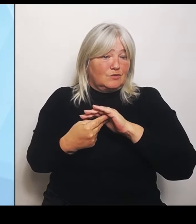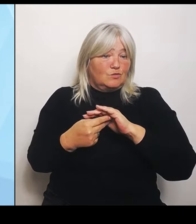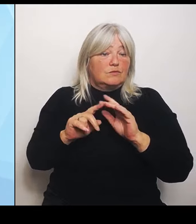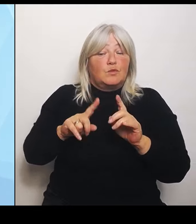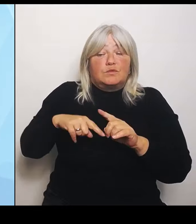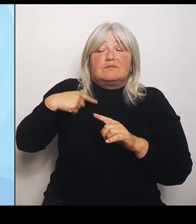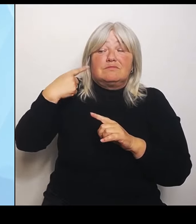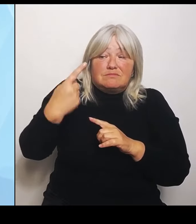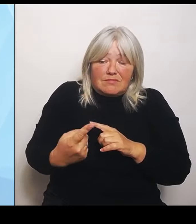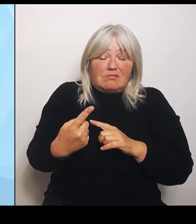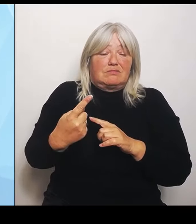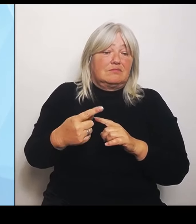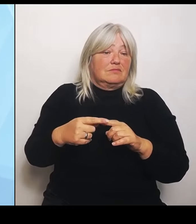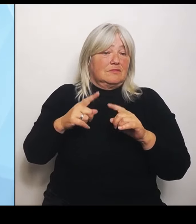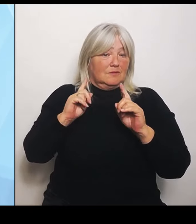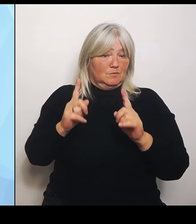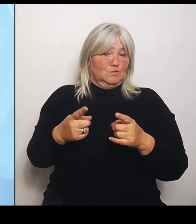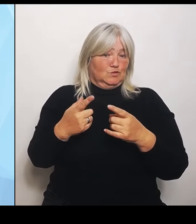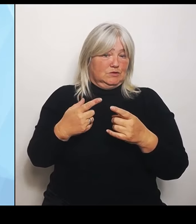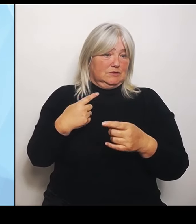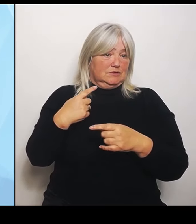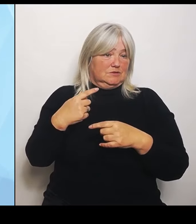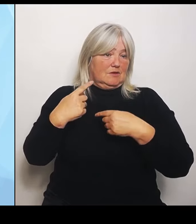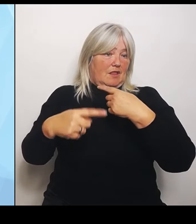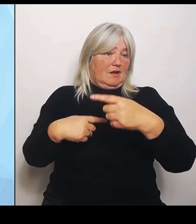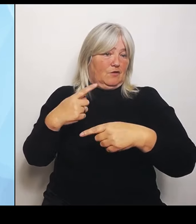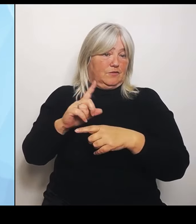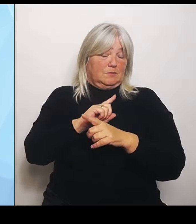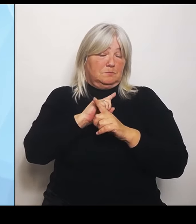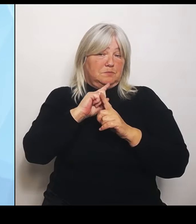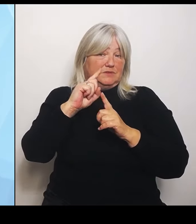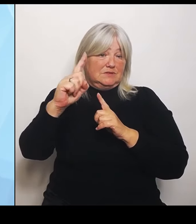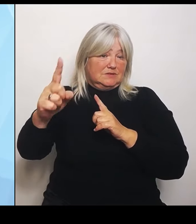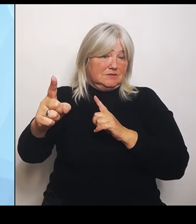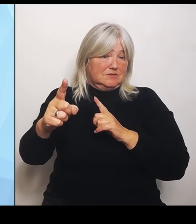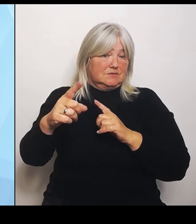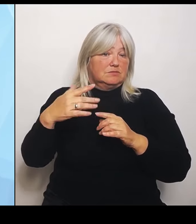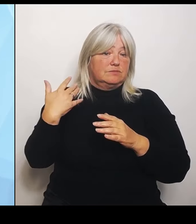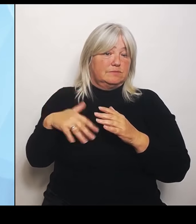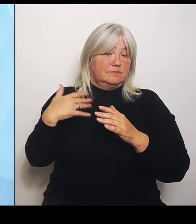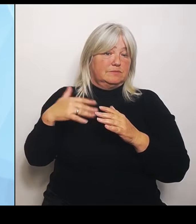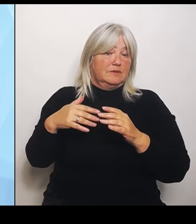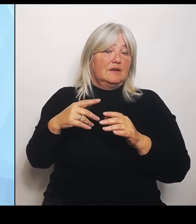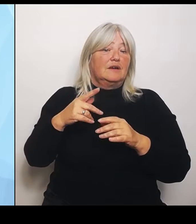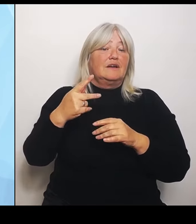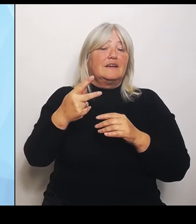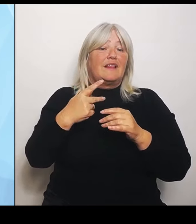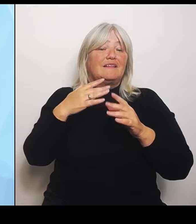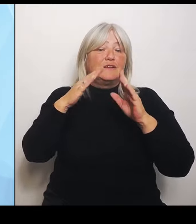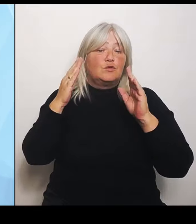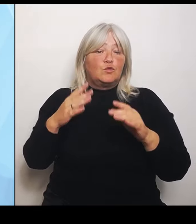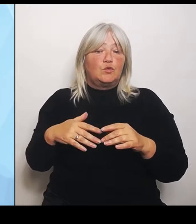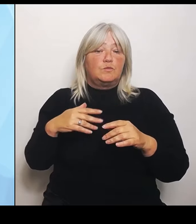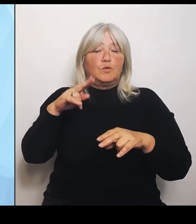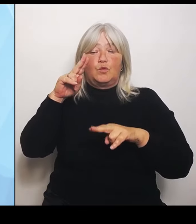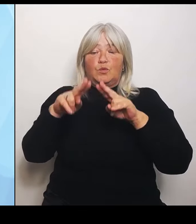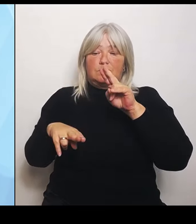ist der Marathon einer, der für jedes Klinikum sehr unterschiedlich läuft. Also in manchen Regionen haben sich einfach schon Umstrukturierungen